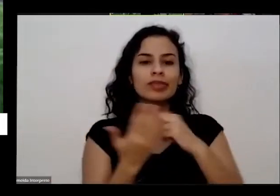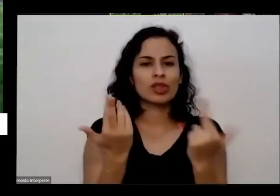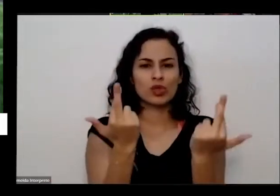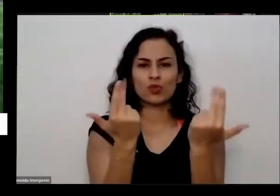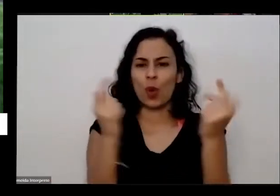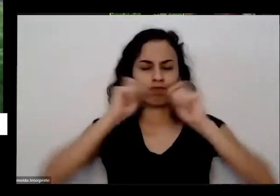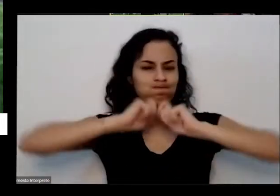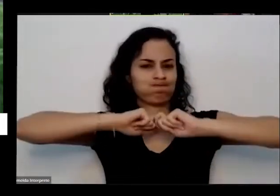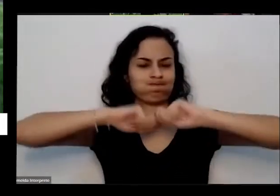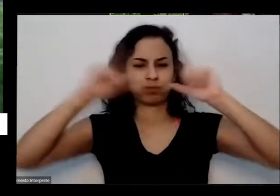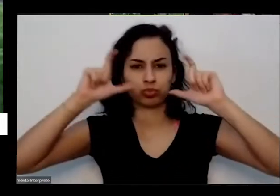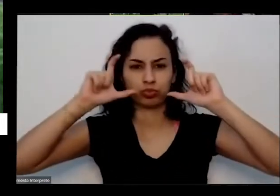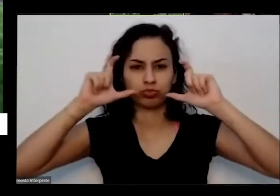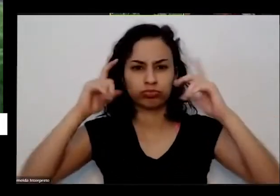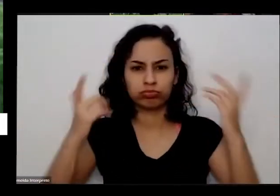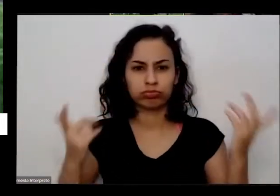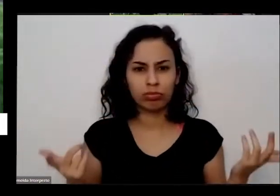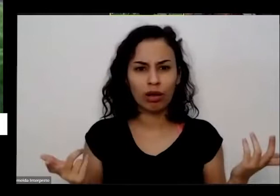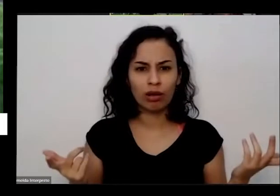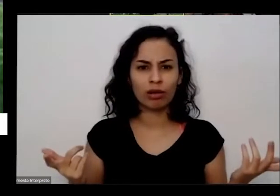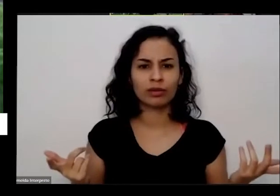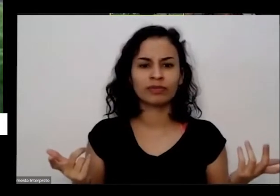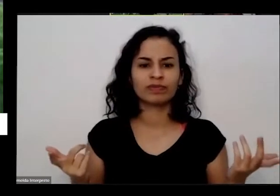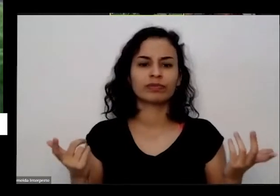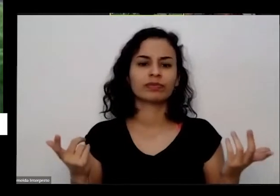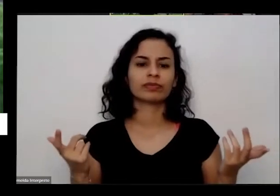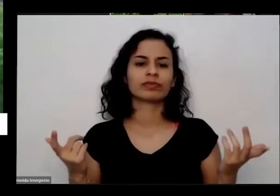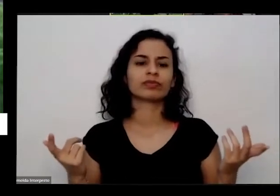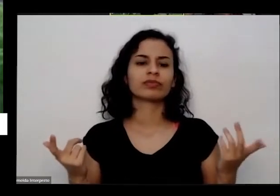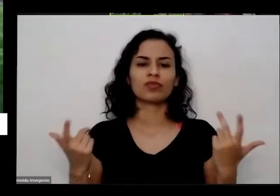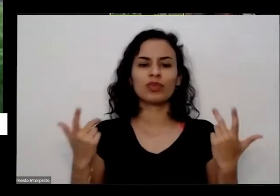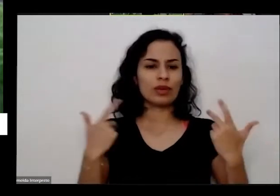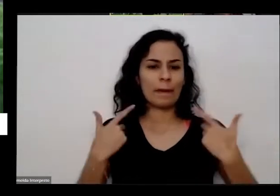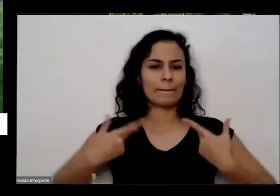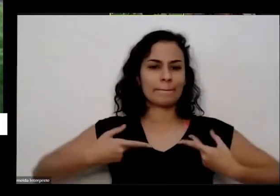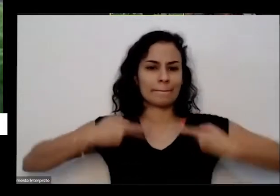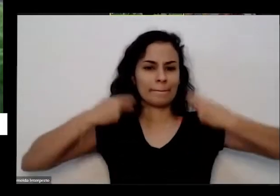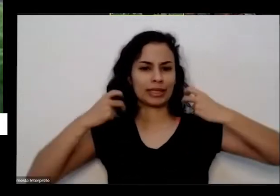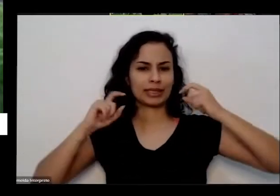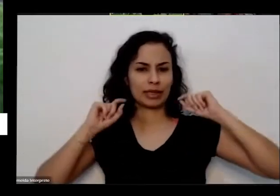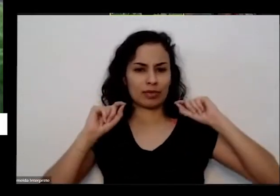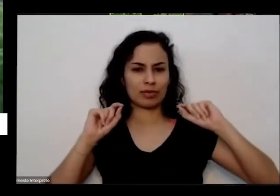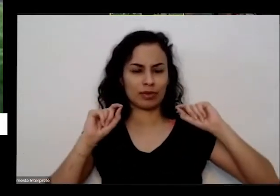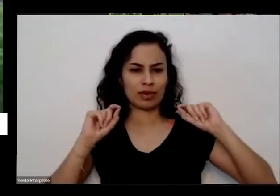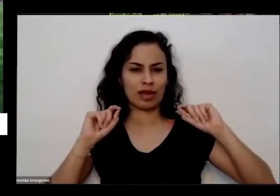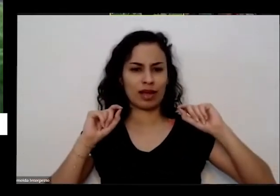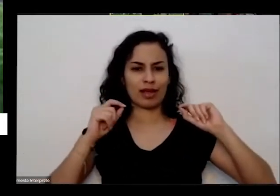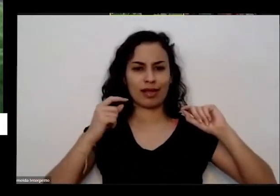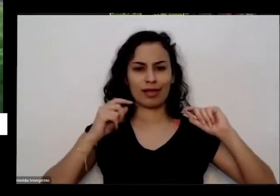tem como eu saber que que nada a gente não é essa vou usar aquele peça não é essa coca-cola toda né